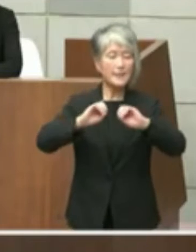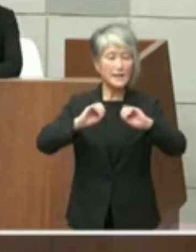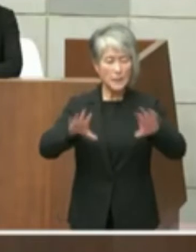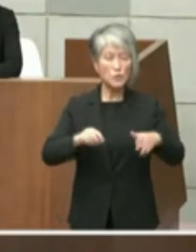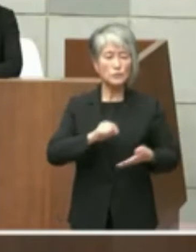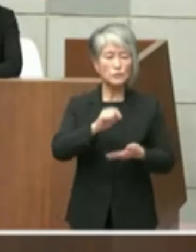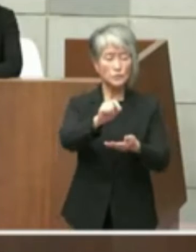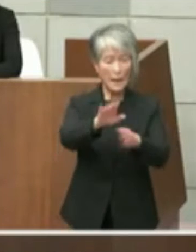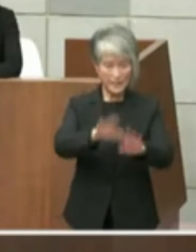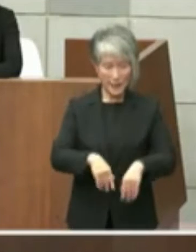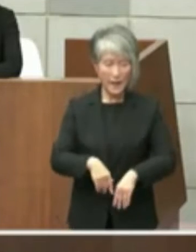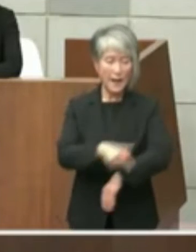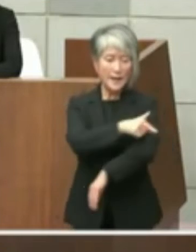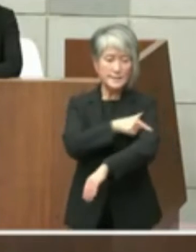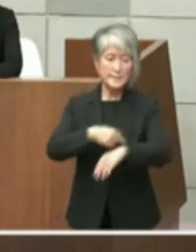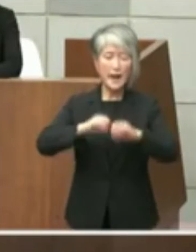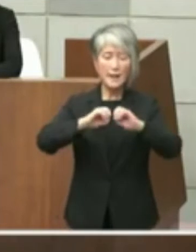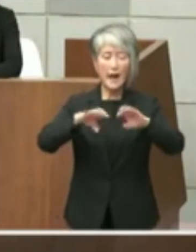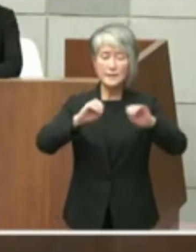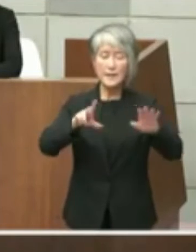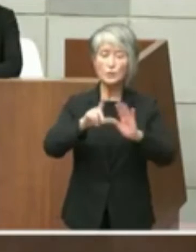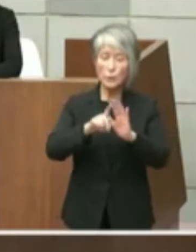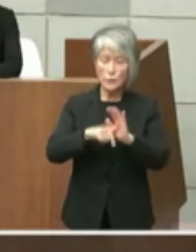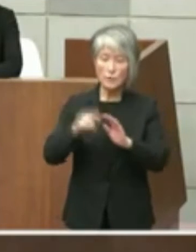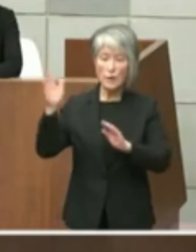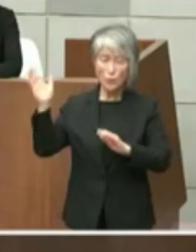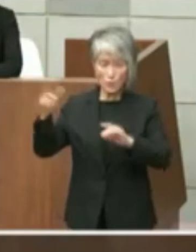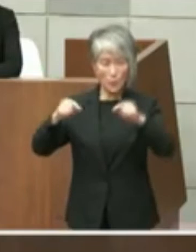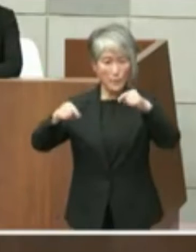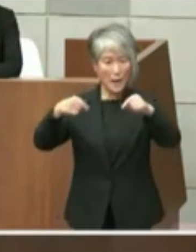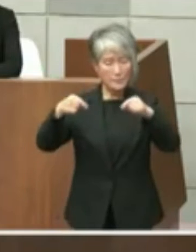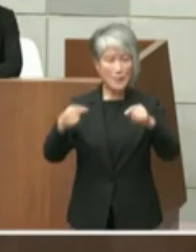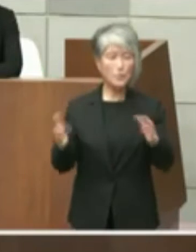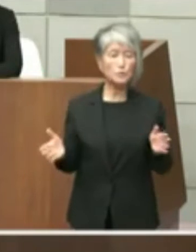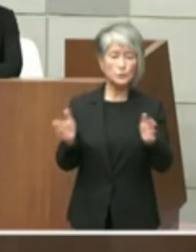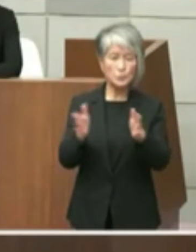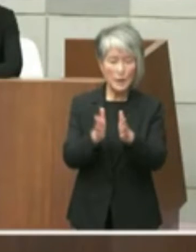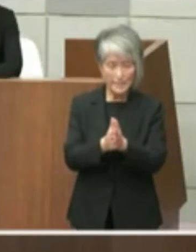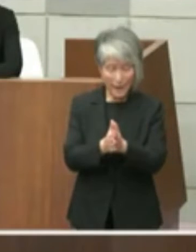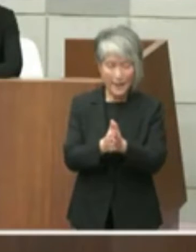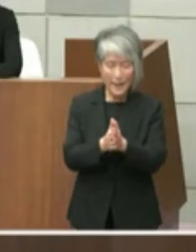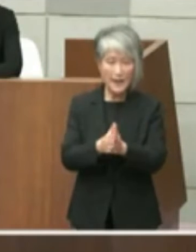社会のそれは私自身はこのペーパーも含め ていいあのいわゆる者さんたちにお渡しし